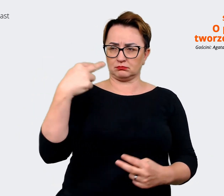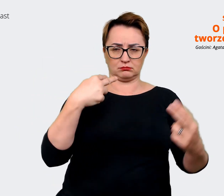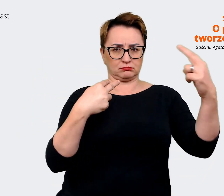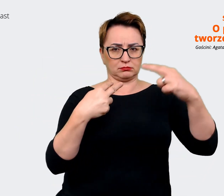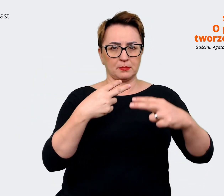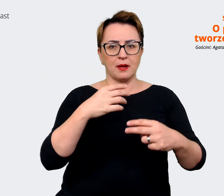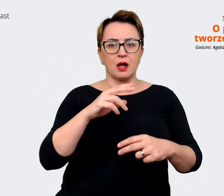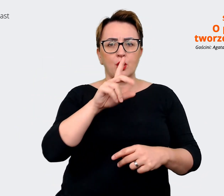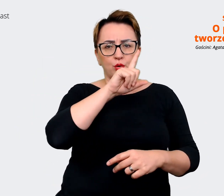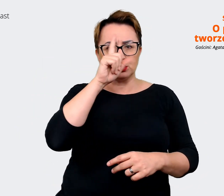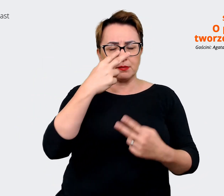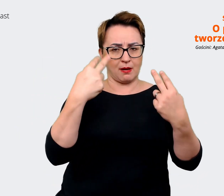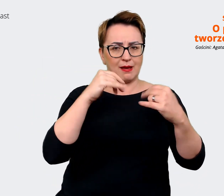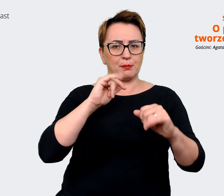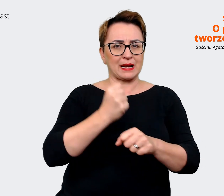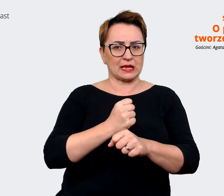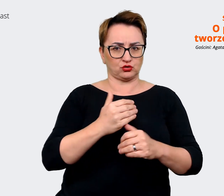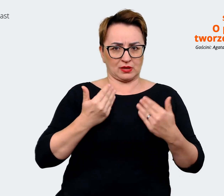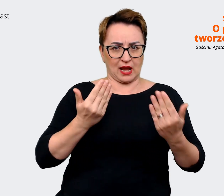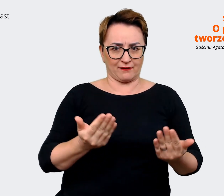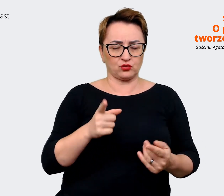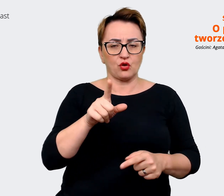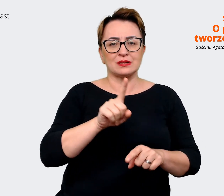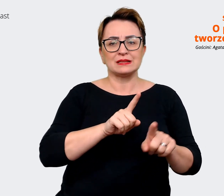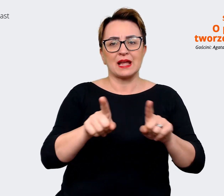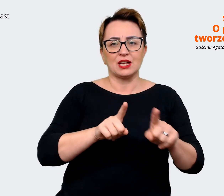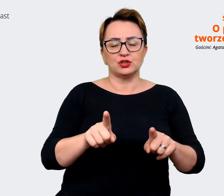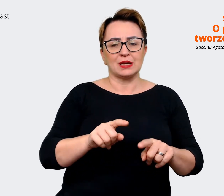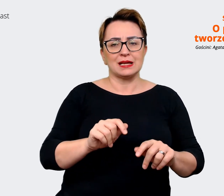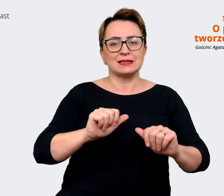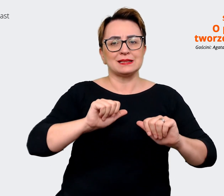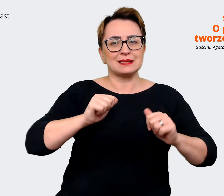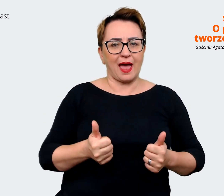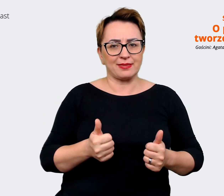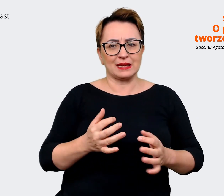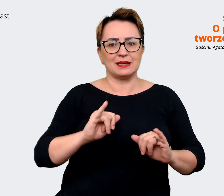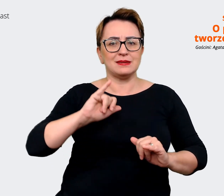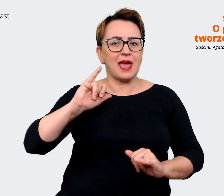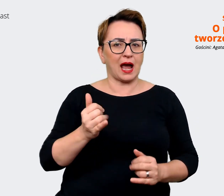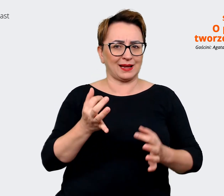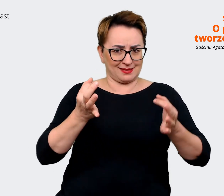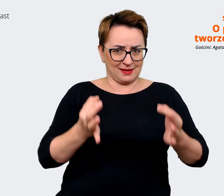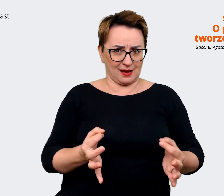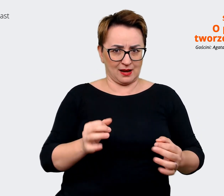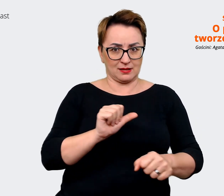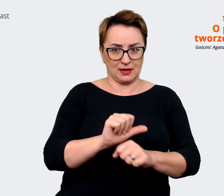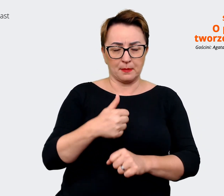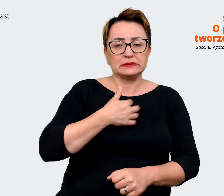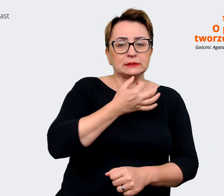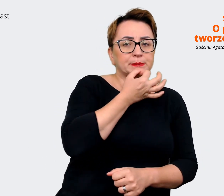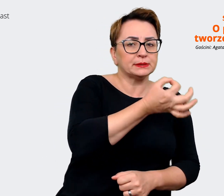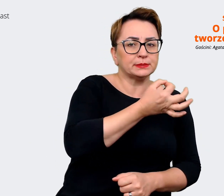Czyli taki stan "as is", jak jest teraz. O to zapytaliśmy naszych pracowników w Allegro oraz